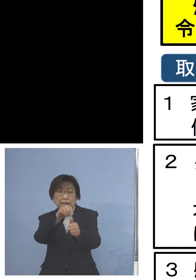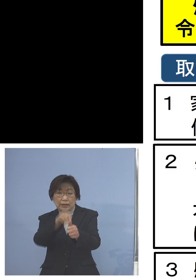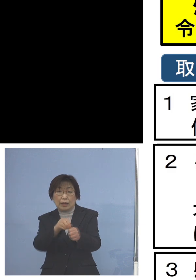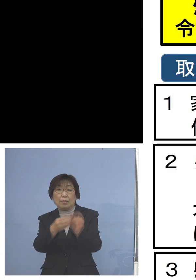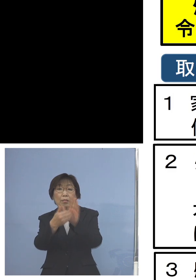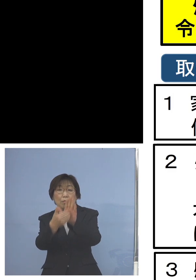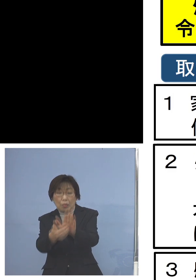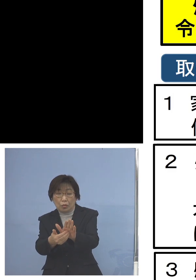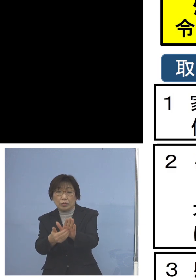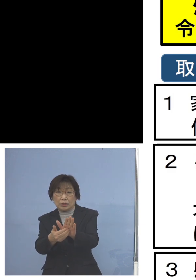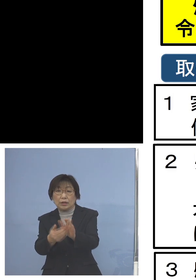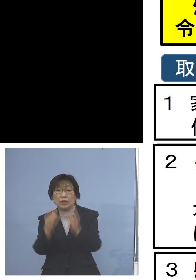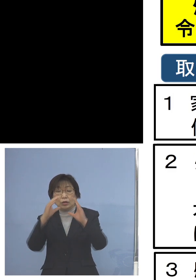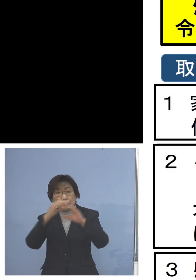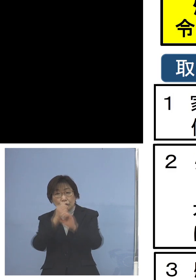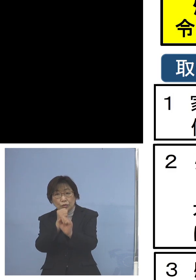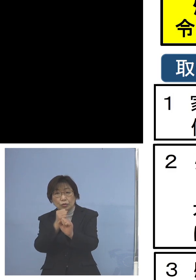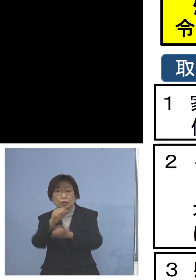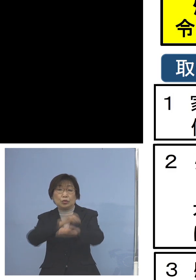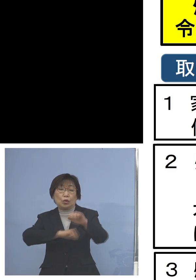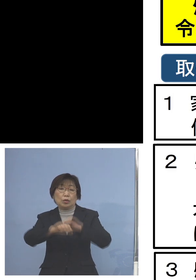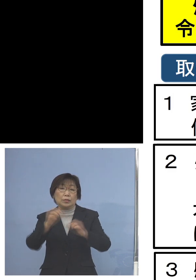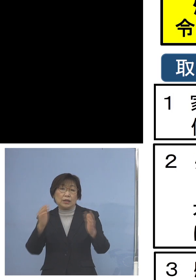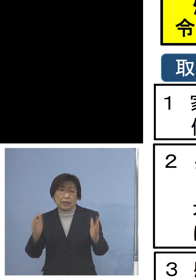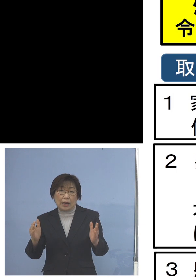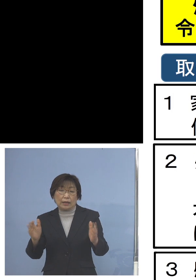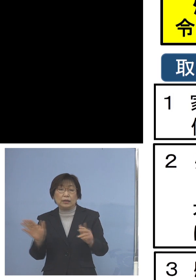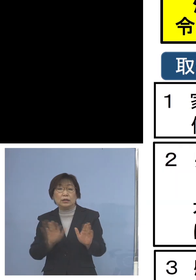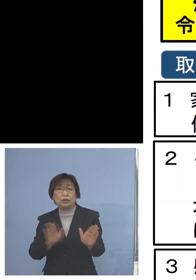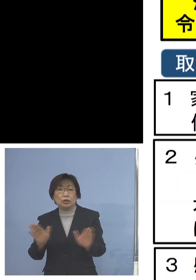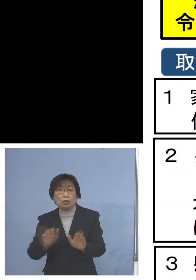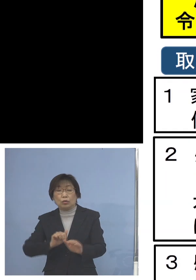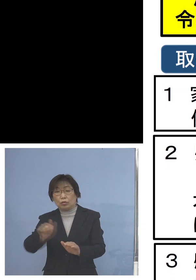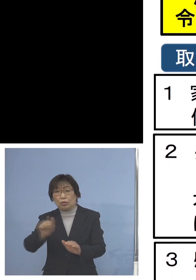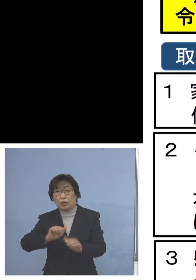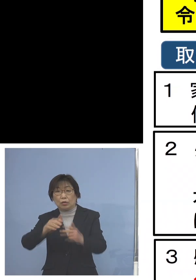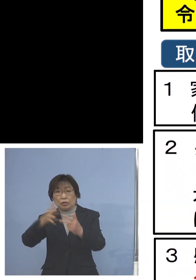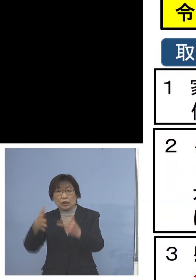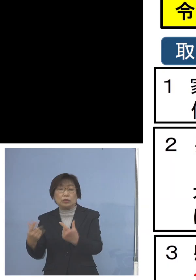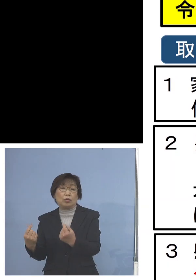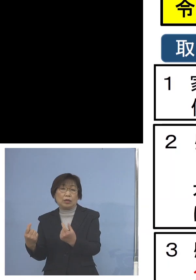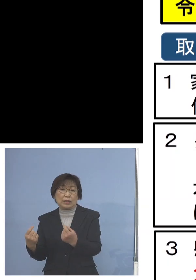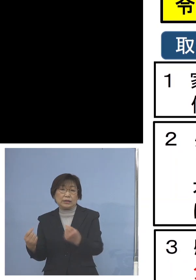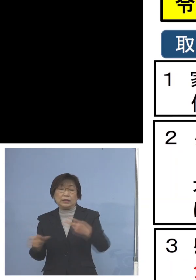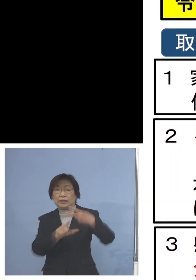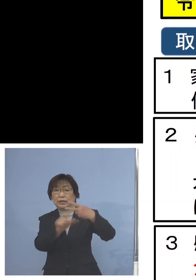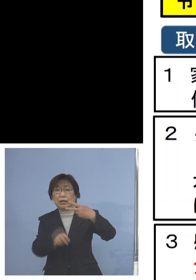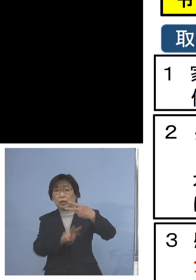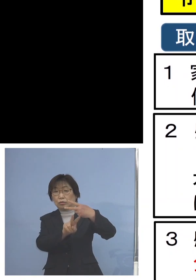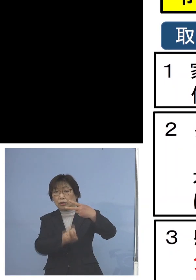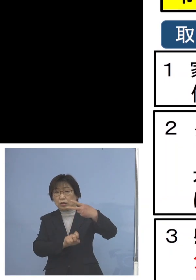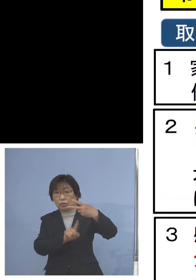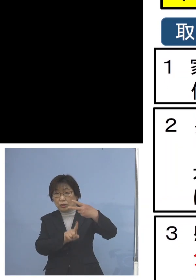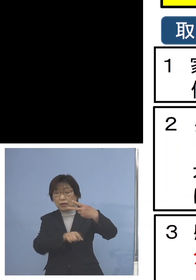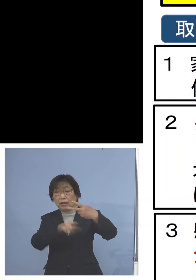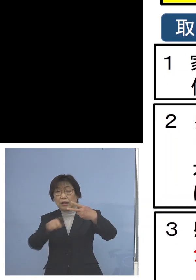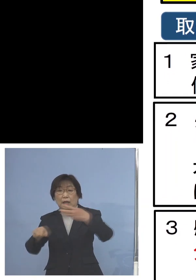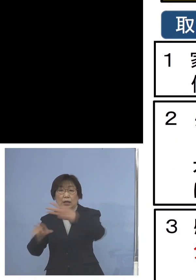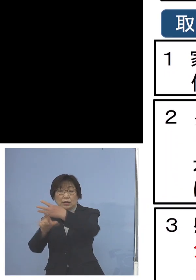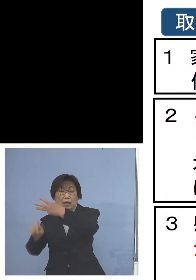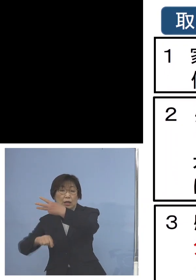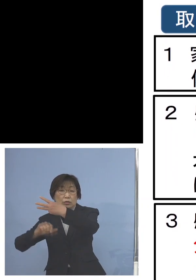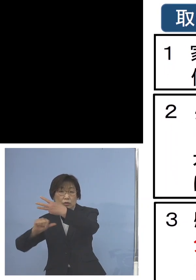期間は先ほどの児童等利用施設と同じ 昨日2月21日から3月5日土曜日まで